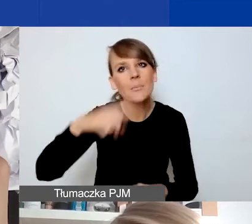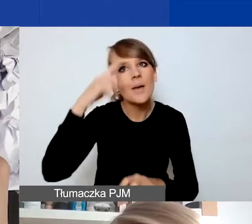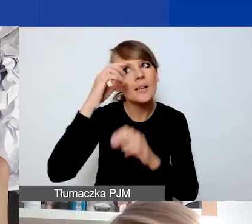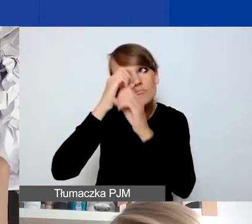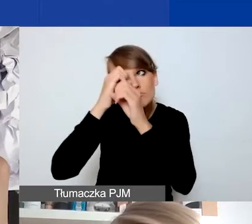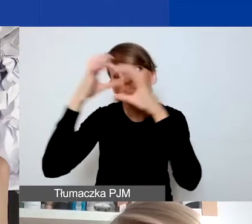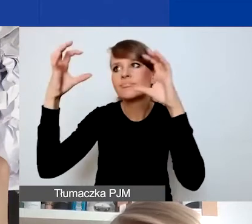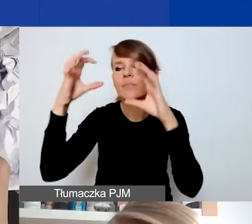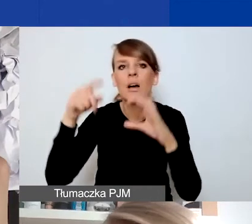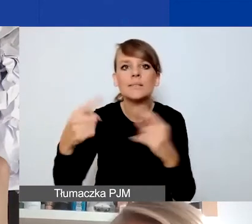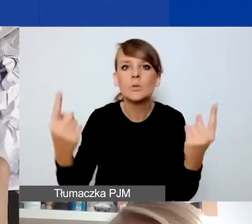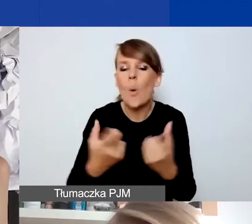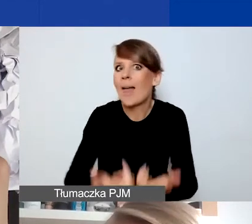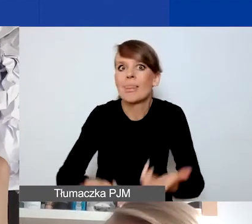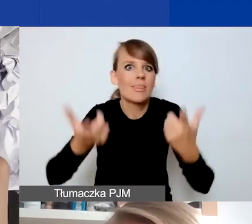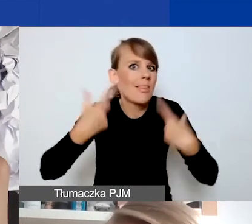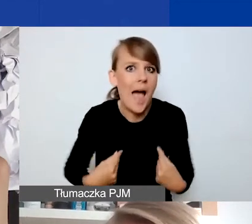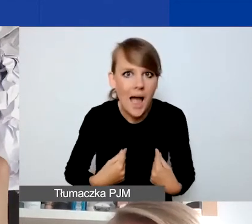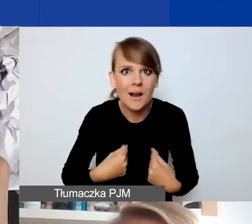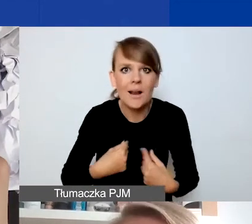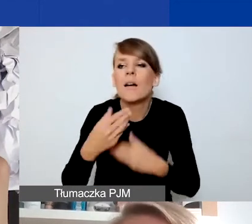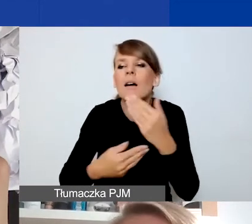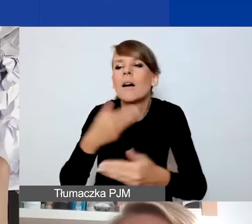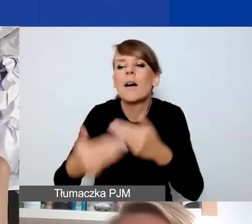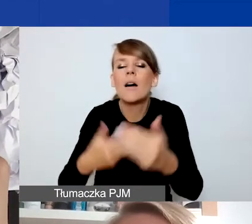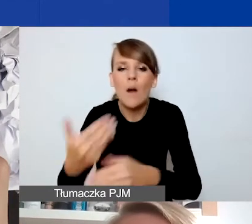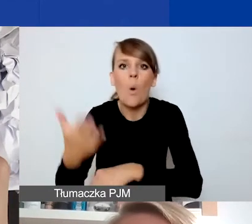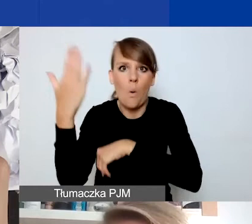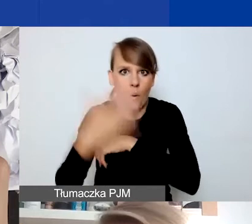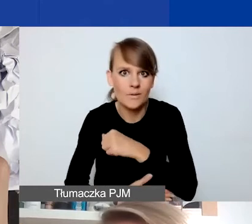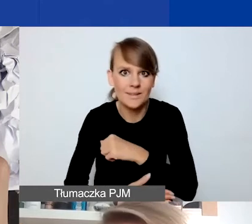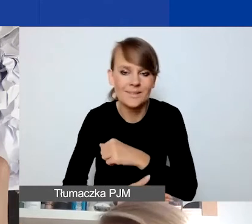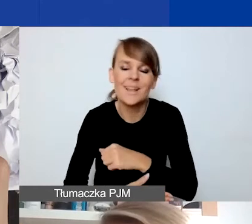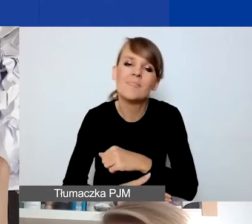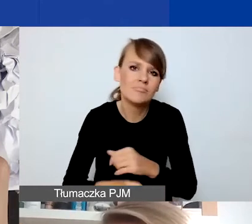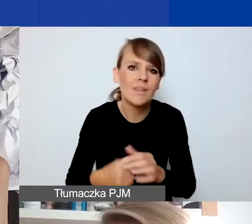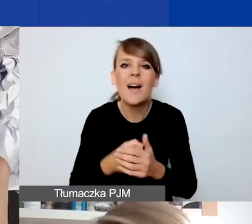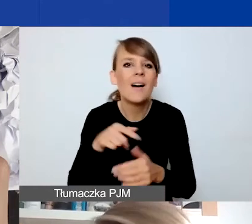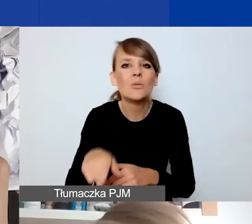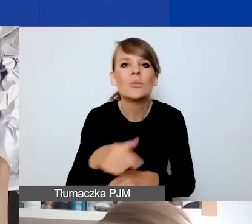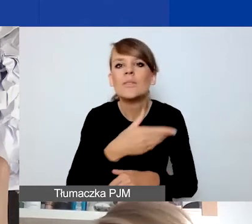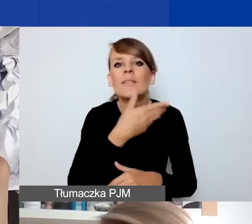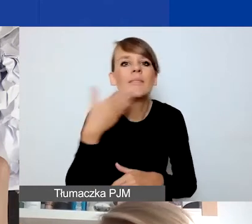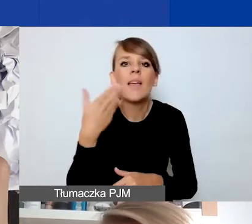która się wydarza nagle, trwa jakiś czas i się kończy, nie ma z góry określonej granicy czasowej.